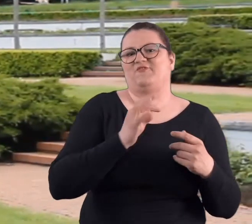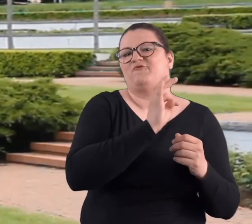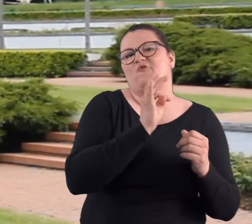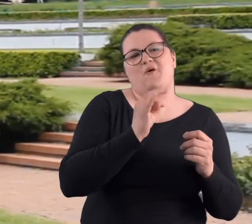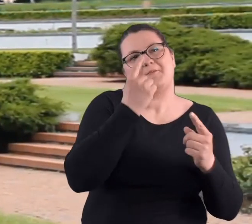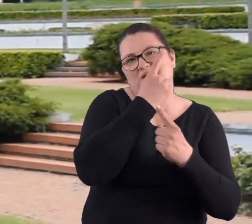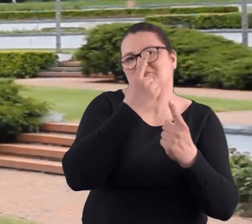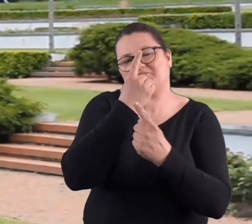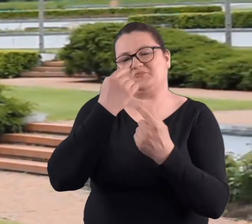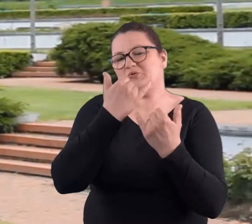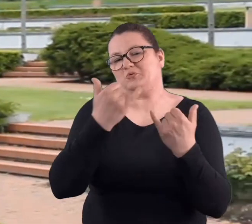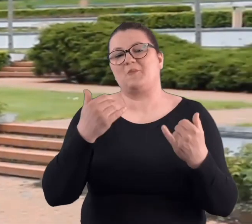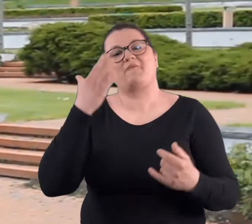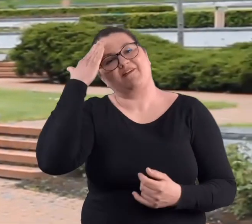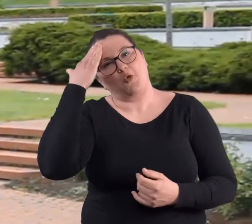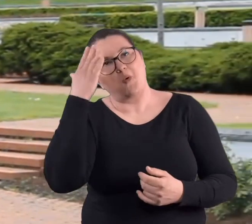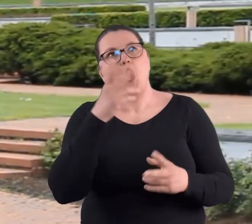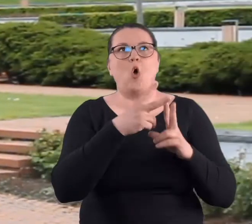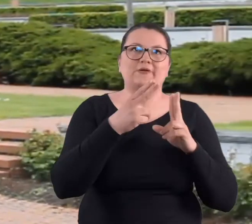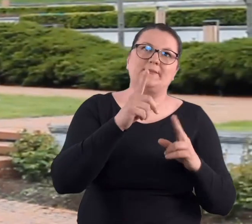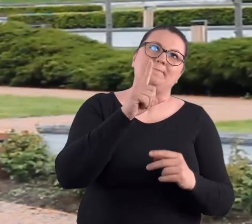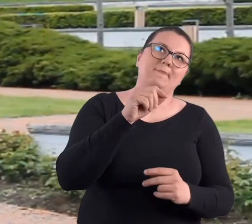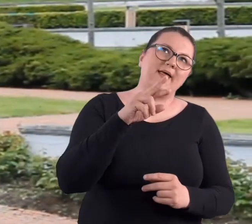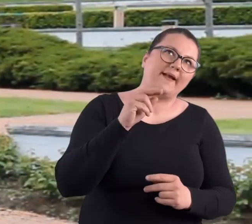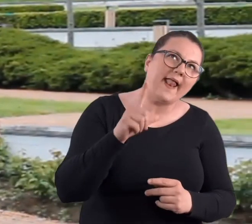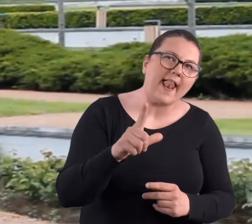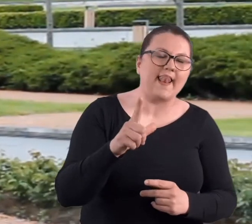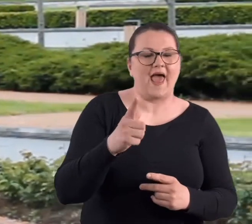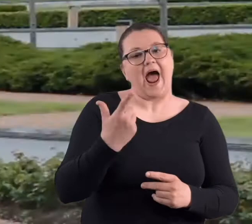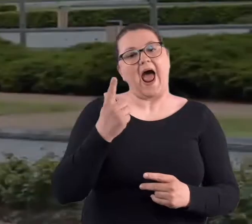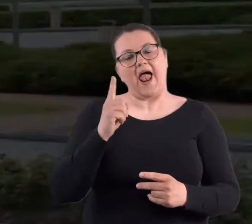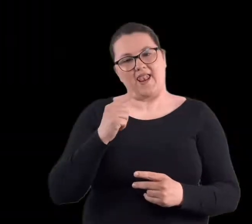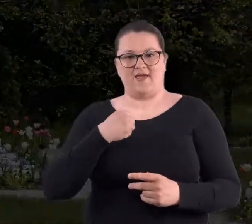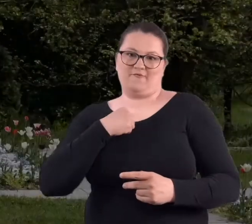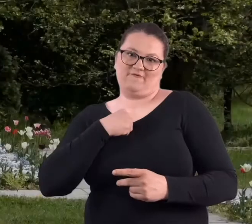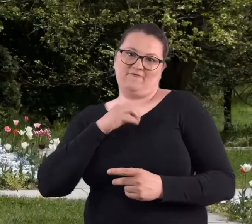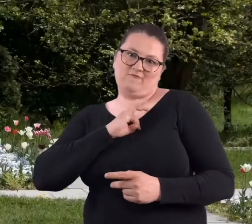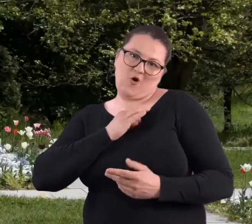różne zdanie, bo wiadomo czasy PRL-u to prawda. To jest